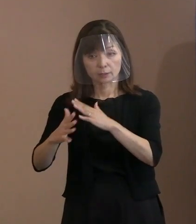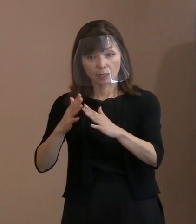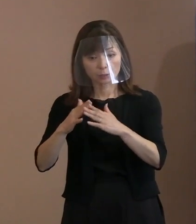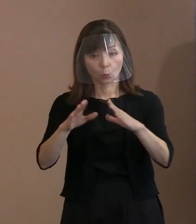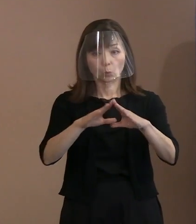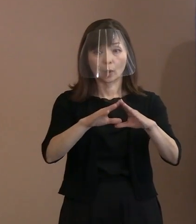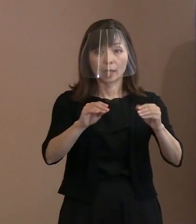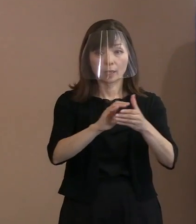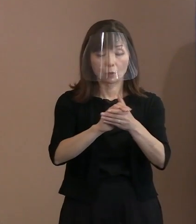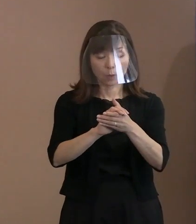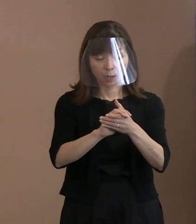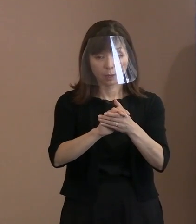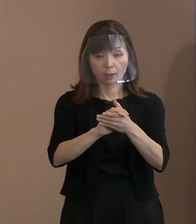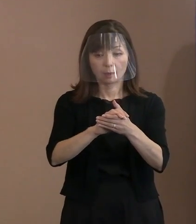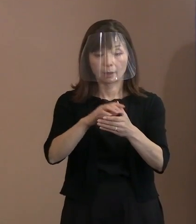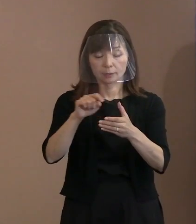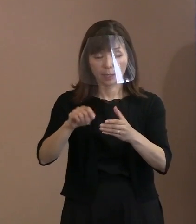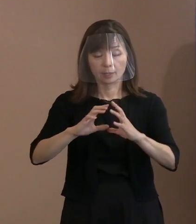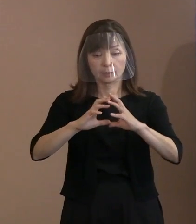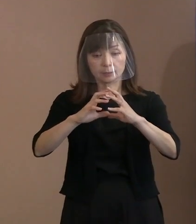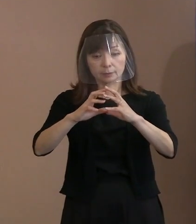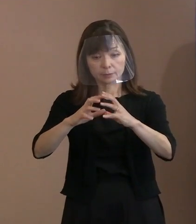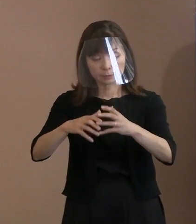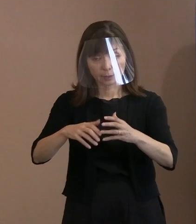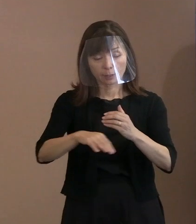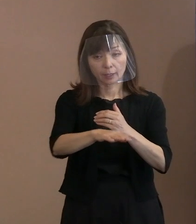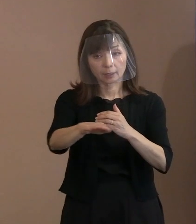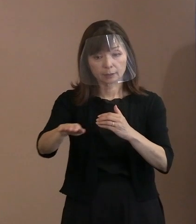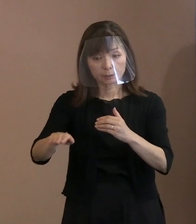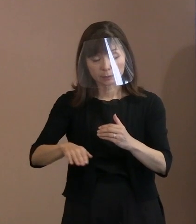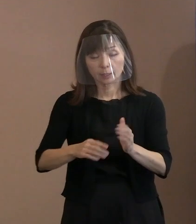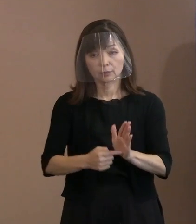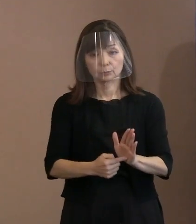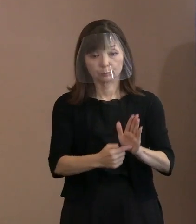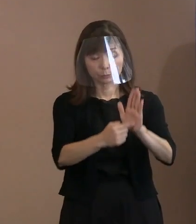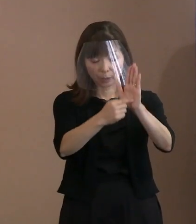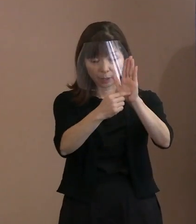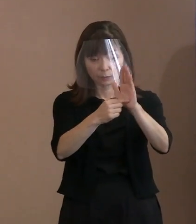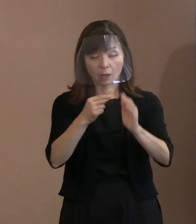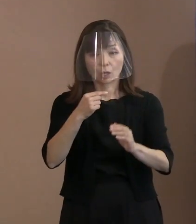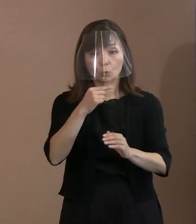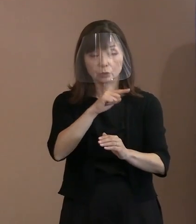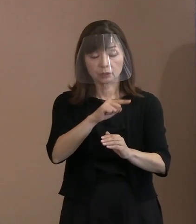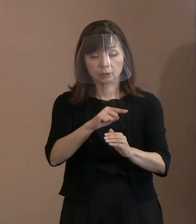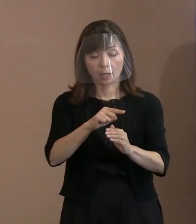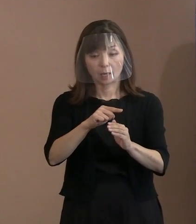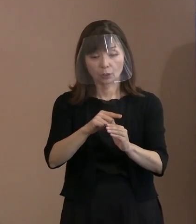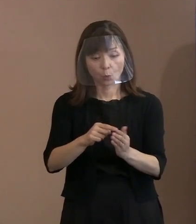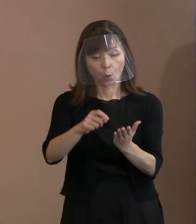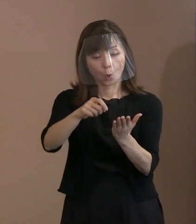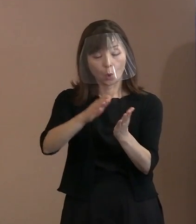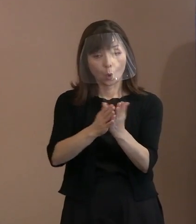世界的に知られているロシアの 文豪トルストイの残した言葉というものを